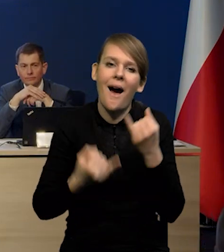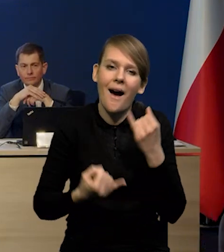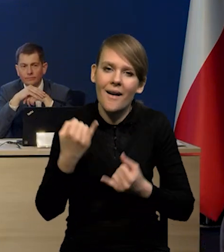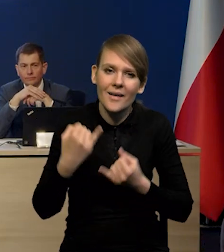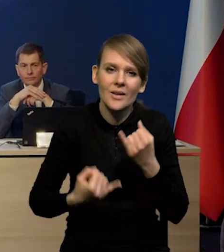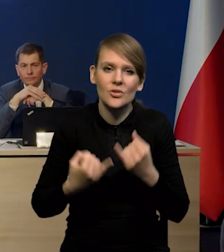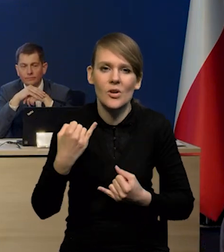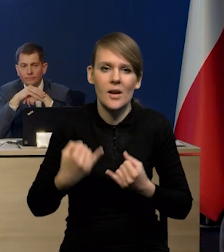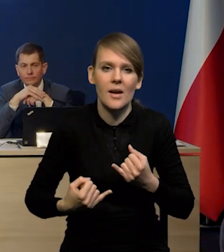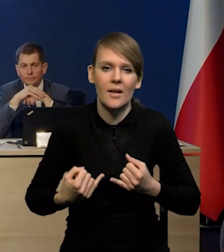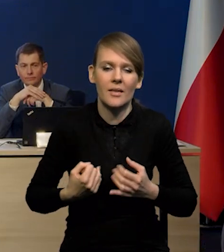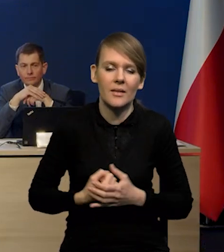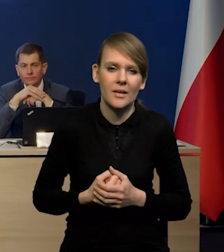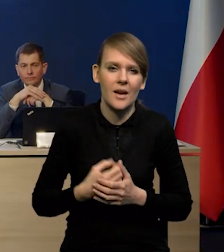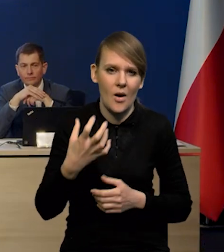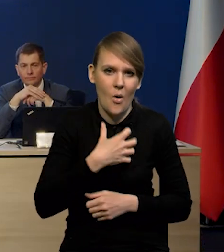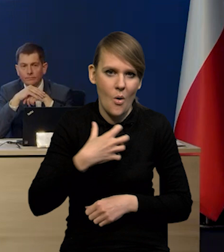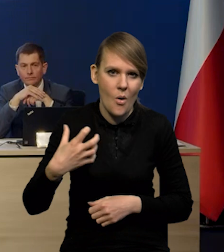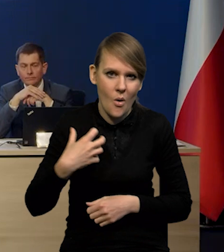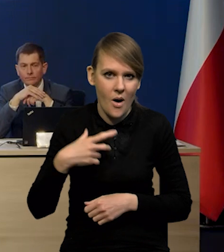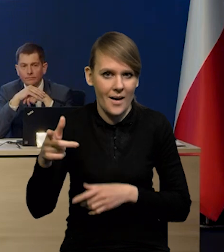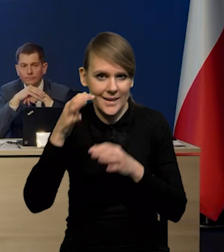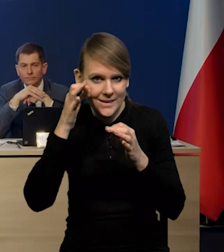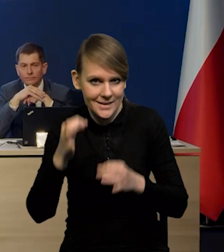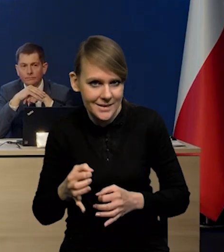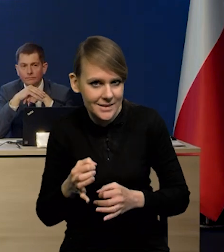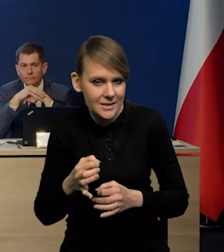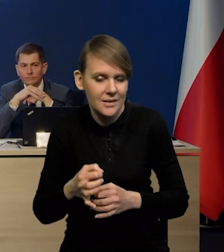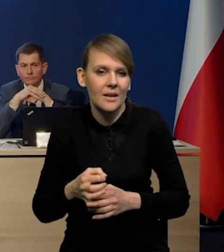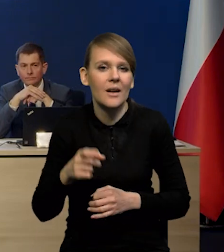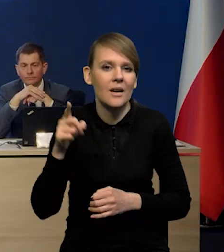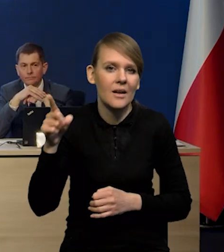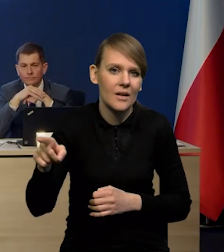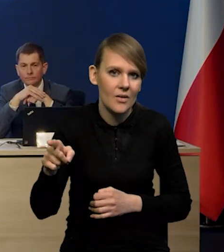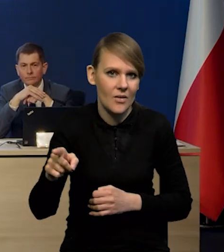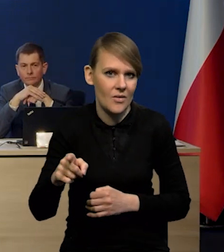jeśli gospodarka chińska wejdzie do gry?